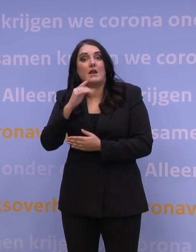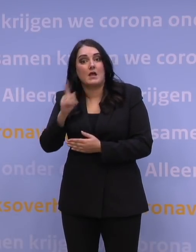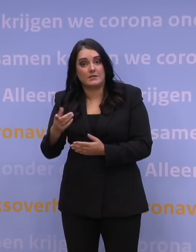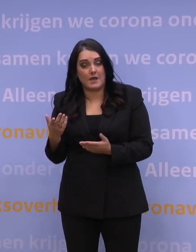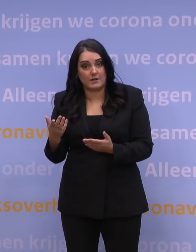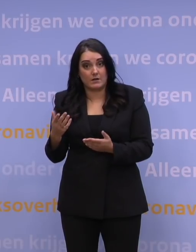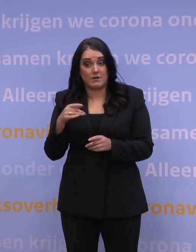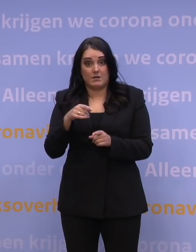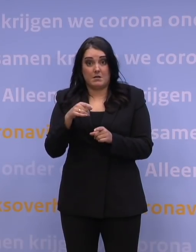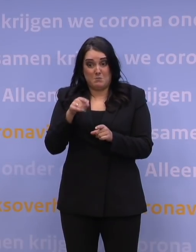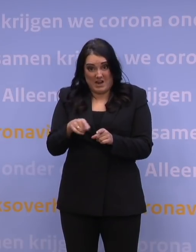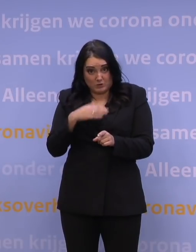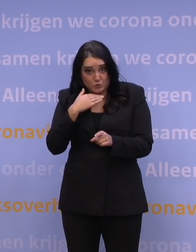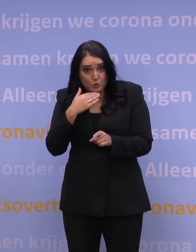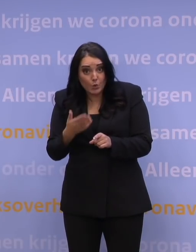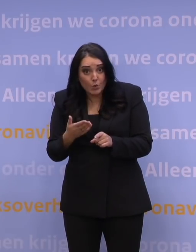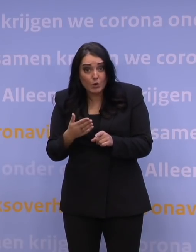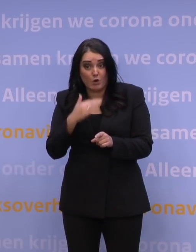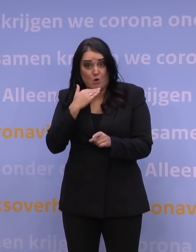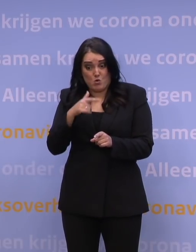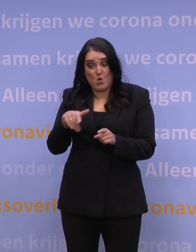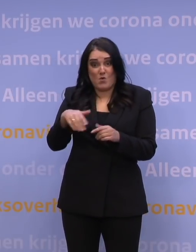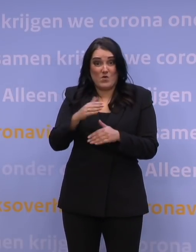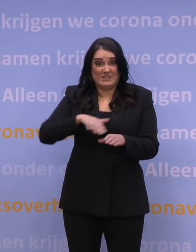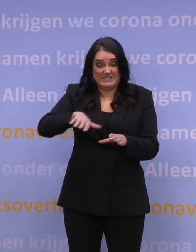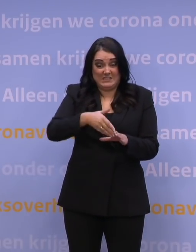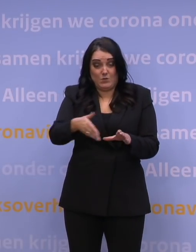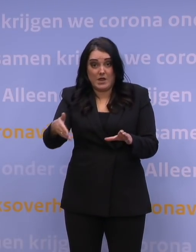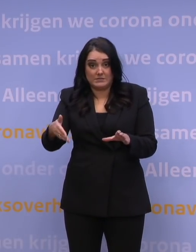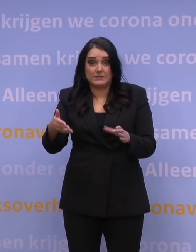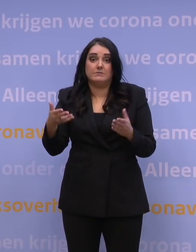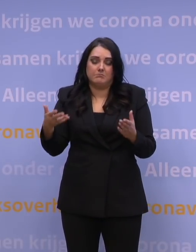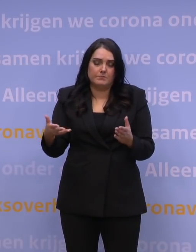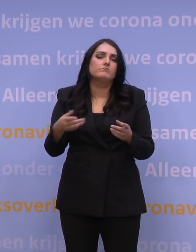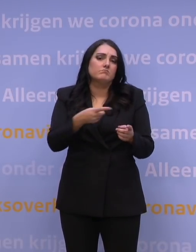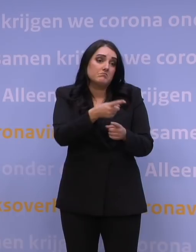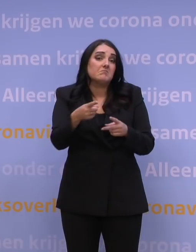is dat voldoende om bestand te zijn tegen dat type scenario? Nou, ga er maar van uit dat dat bij de wat somberder scenario's